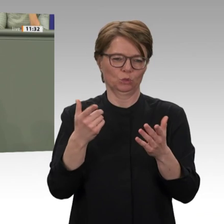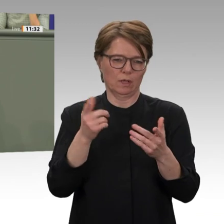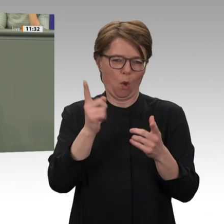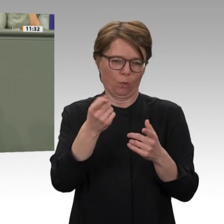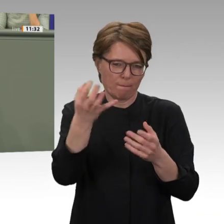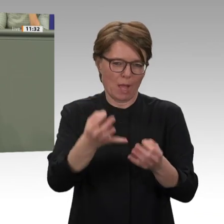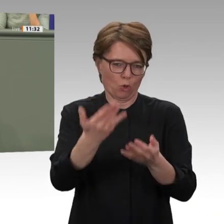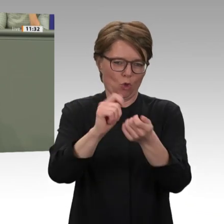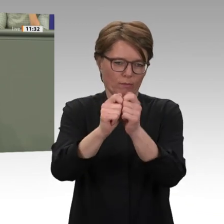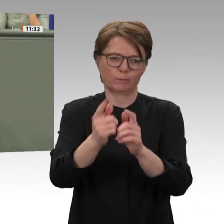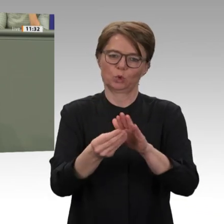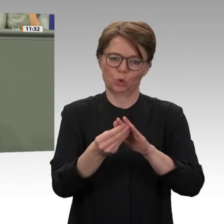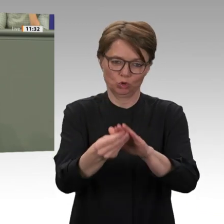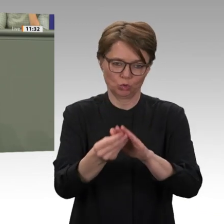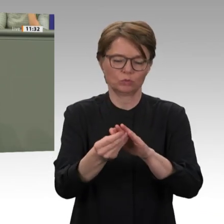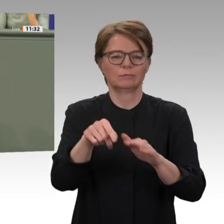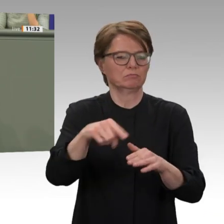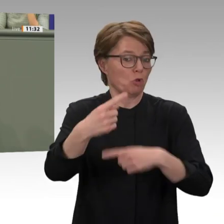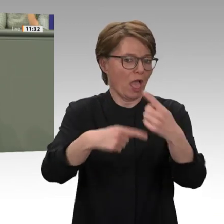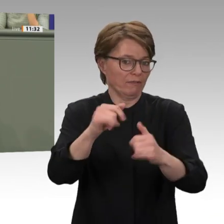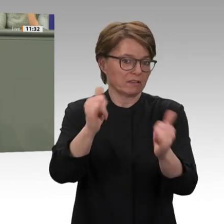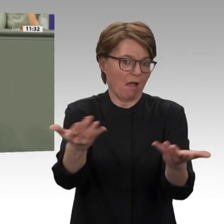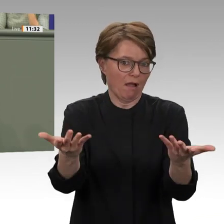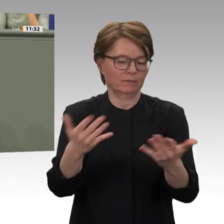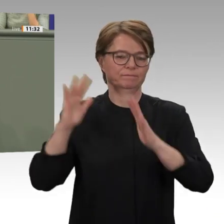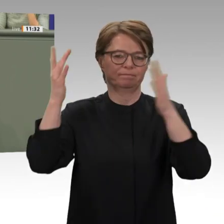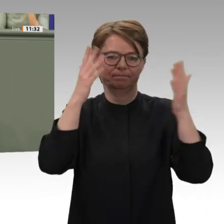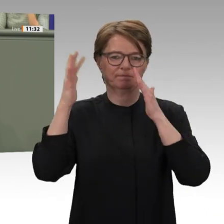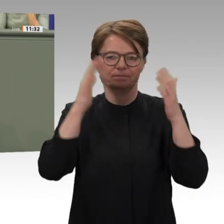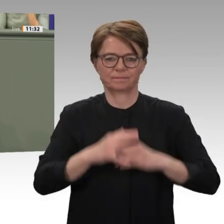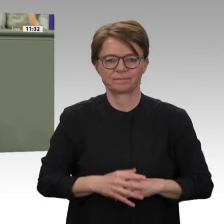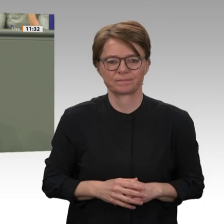unterdrückt, sondern es hat es vor allen Dingen auch wirtschaftlich ausgeplündert.